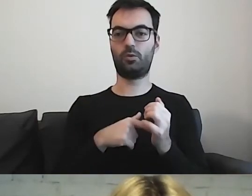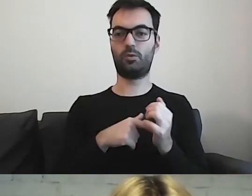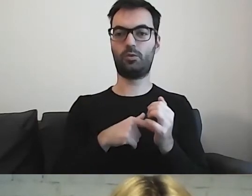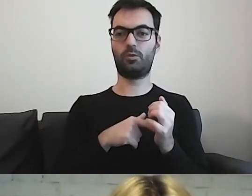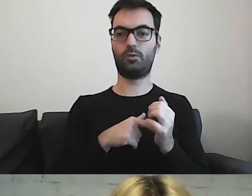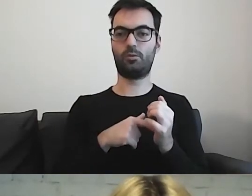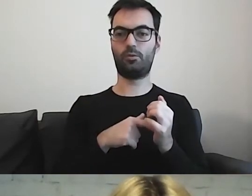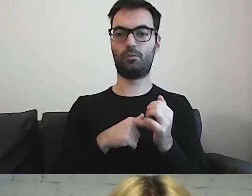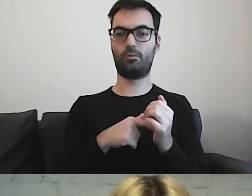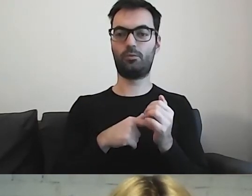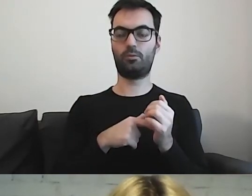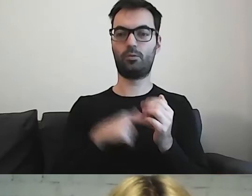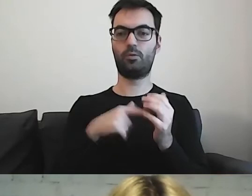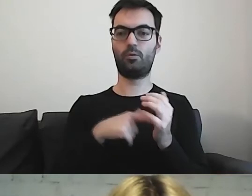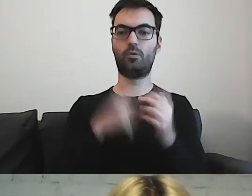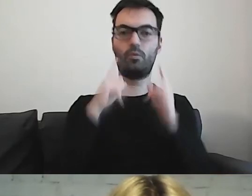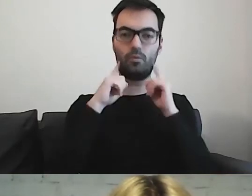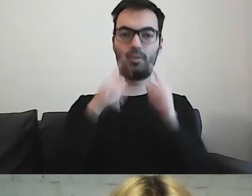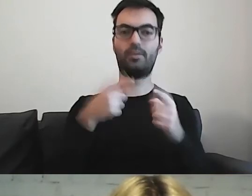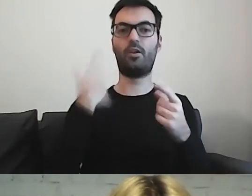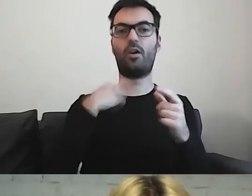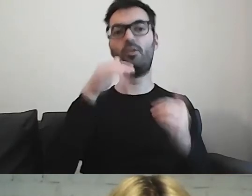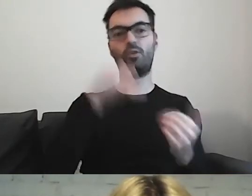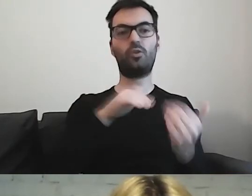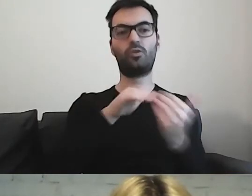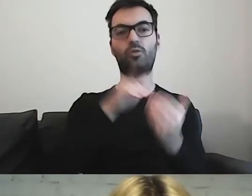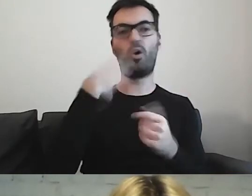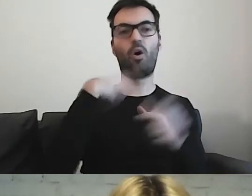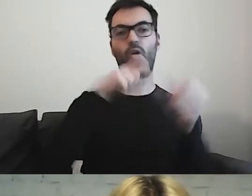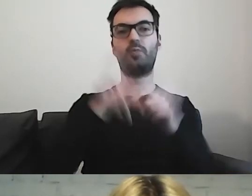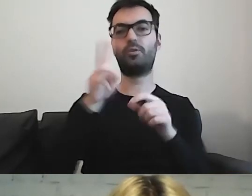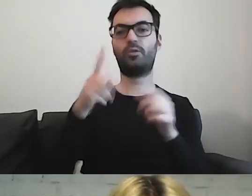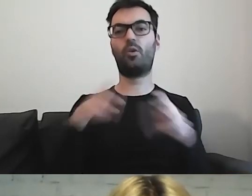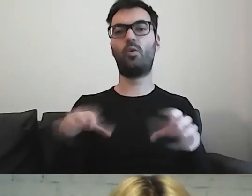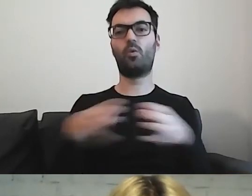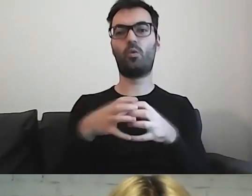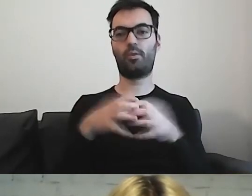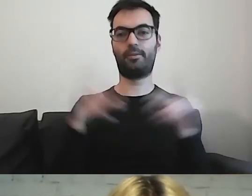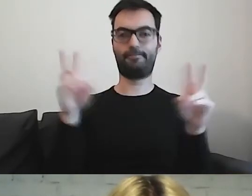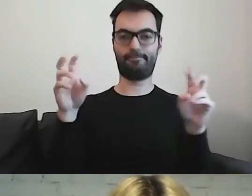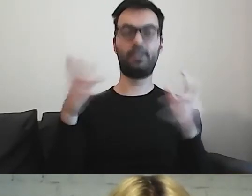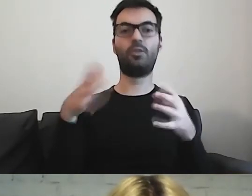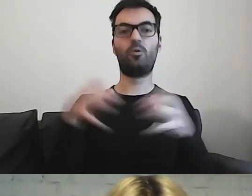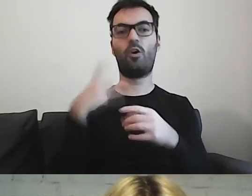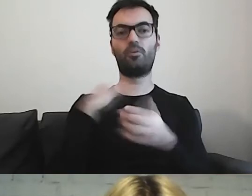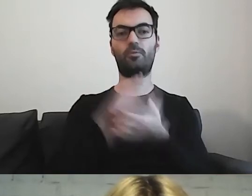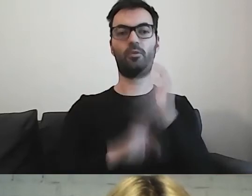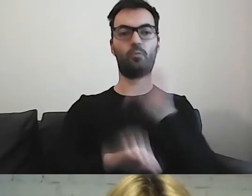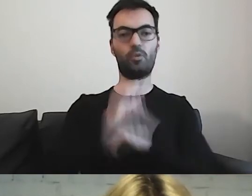które będą znajdowały się w grupie z niepełnosprawnością intelektualną,